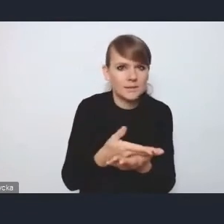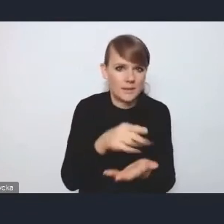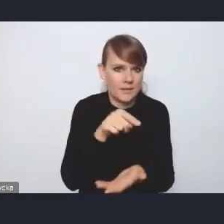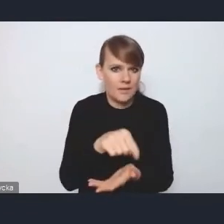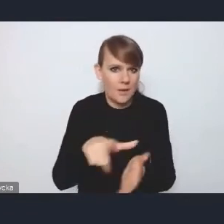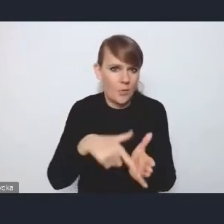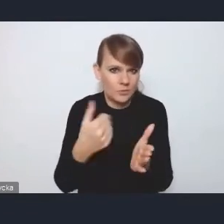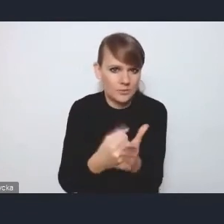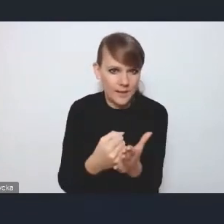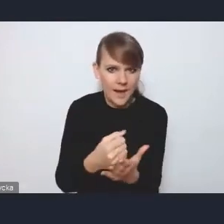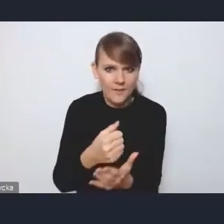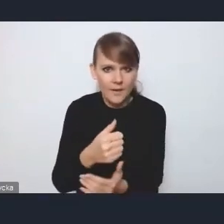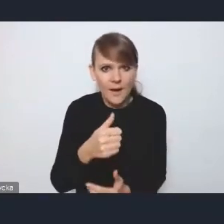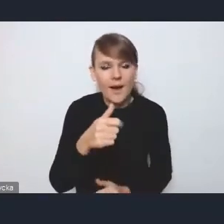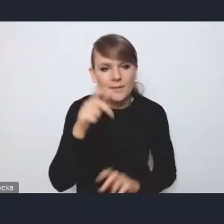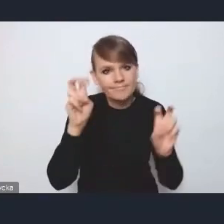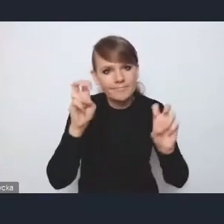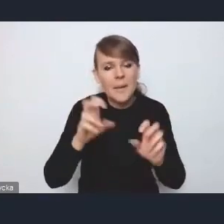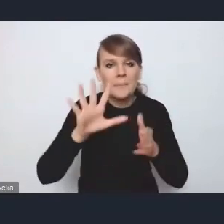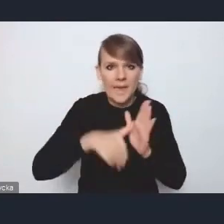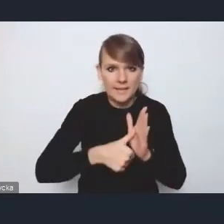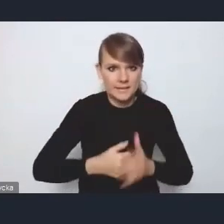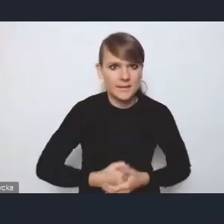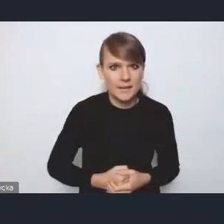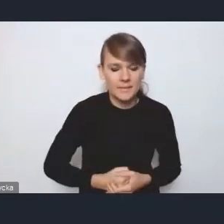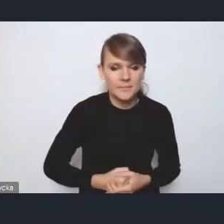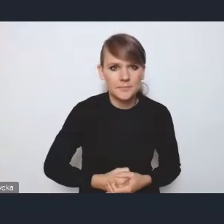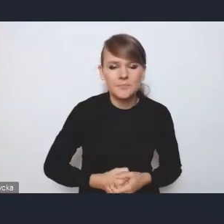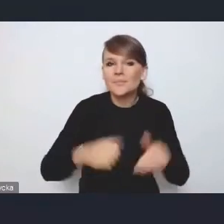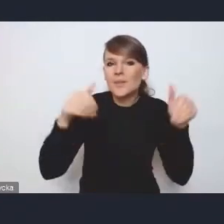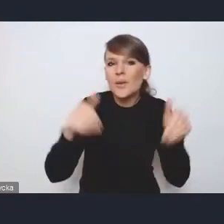tak zwanej miejskiej i być może państwo to wiecie,